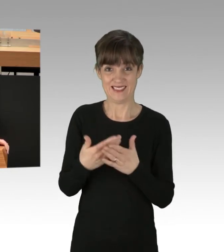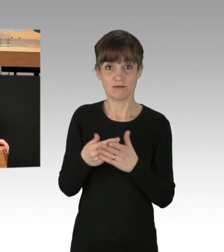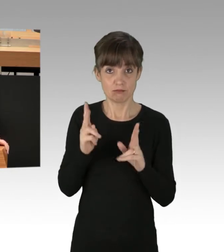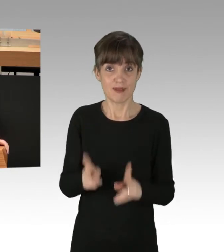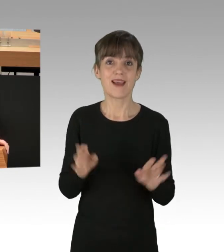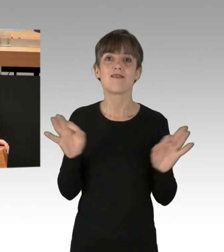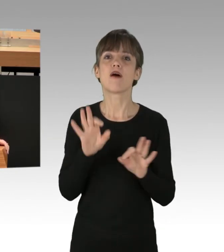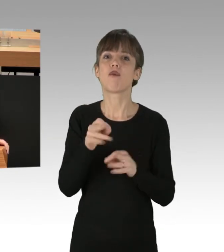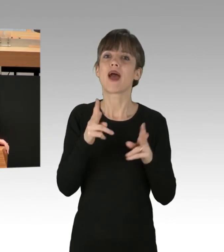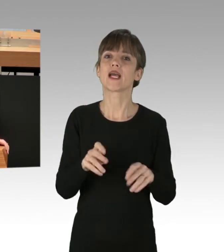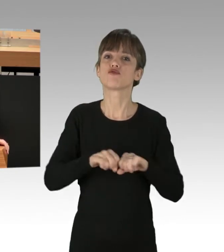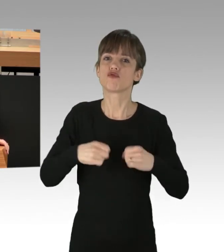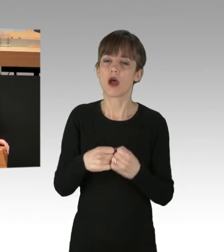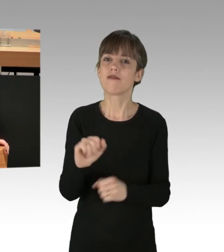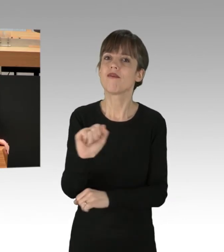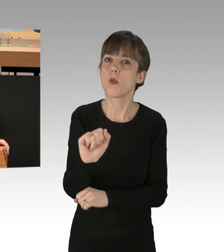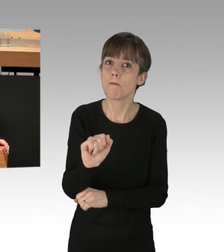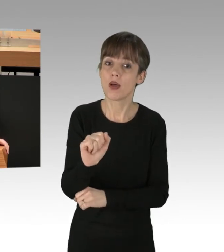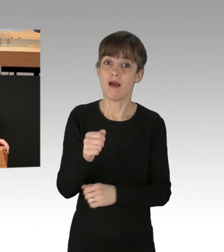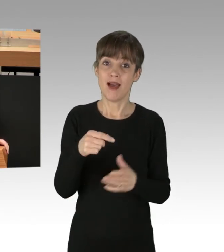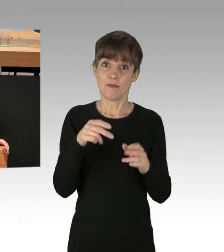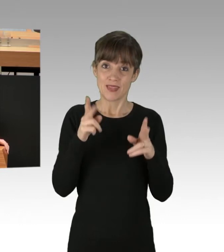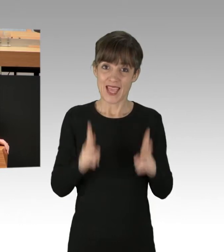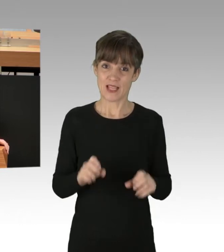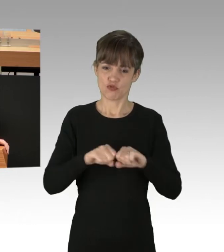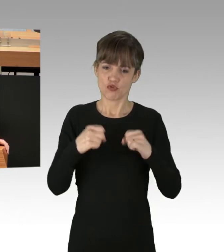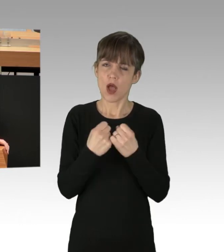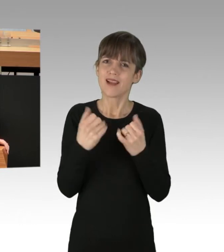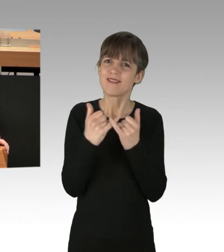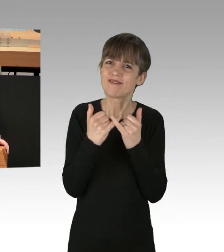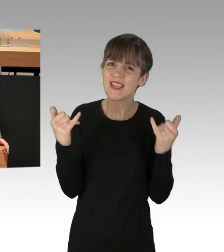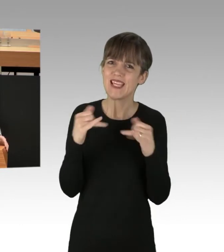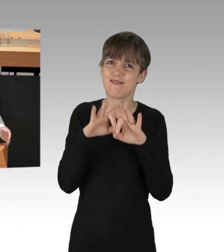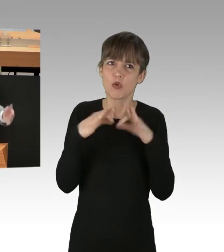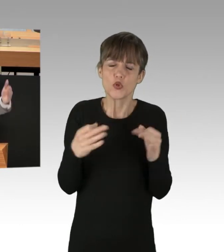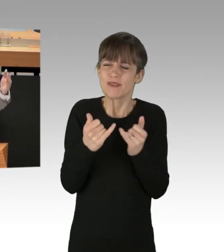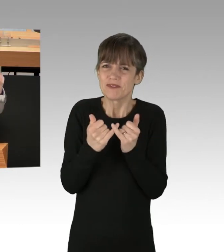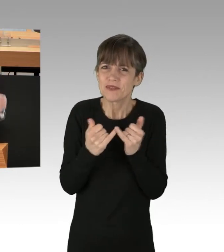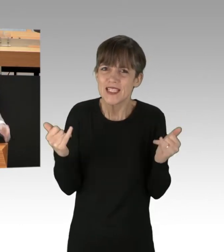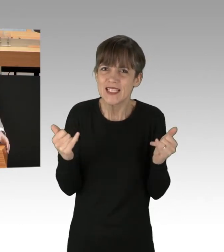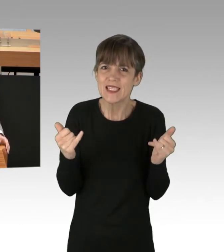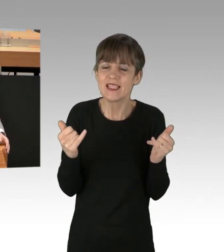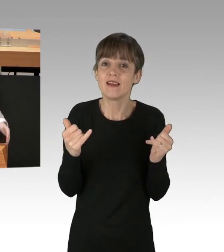Denn ein Rechtsstaat kann nur dann funktionieren ... Ein Rechtsstaat kann nur dann funktionieren ... Hier war die Frage, welche Gesetze.